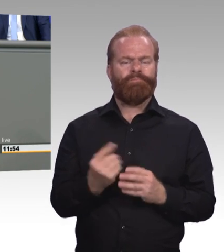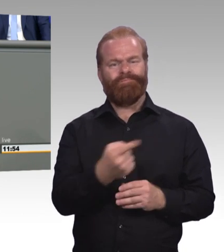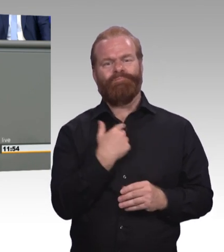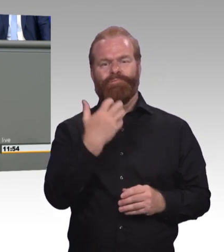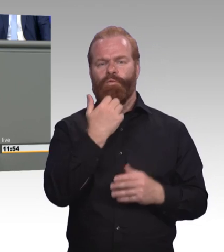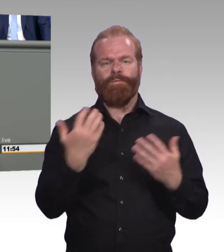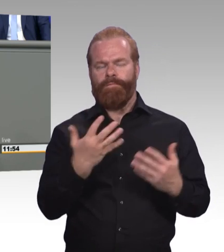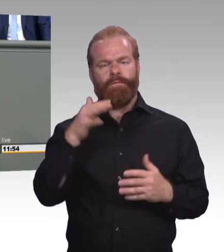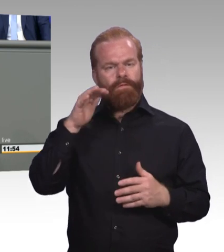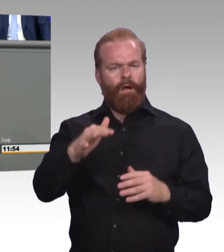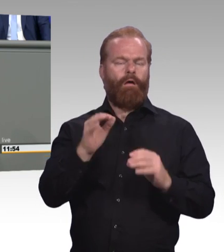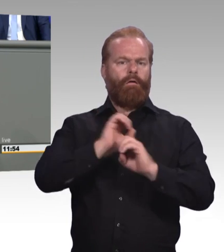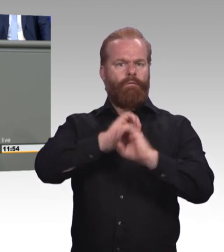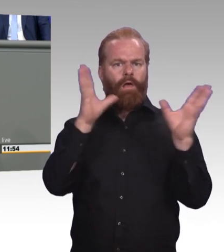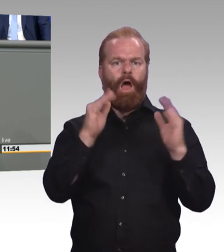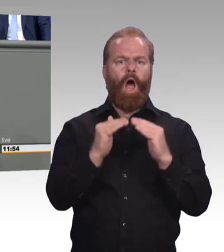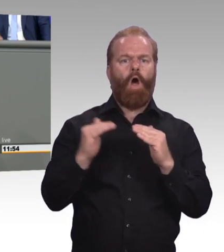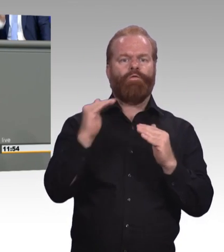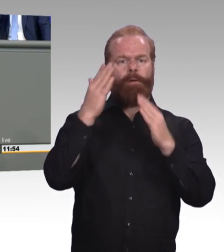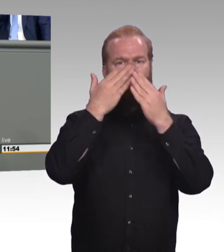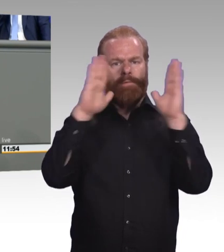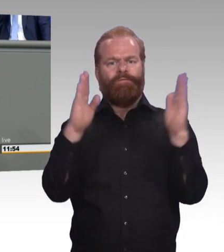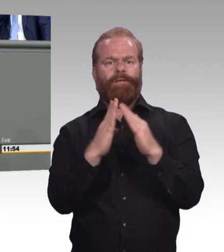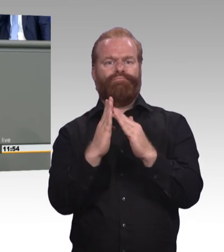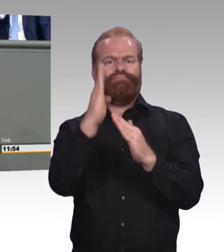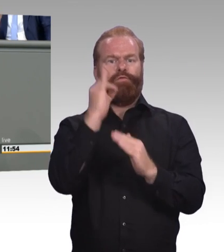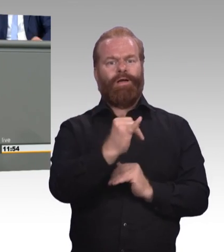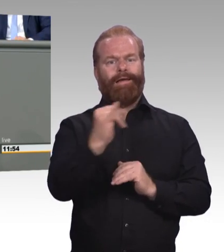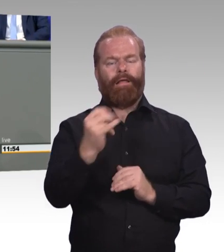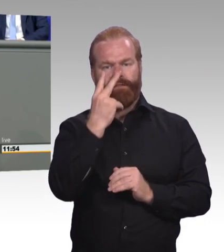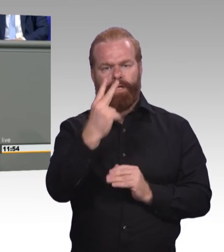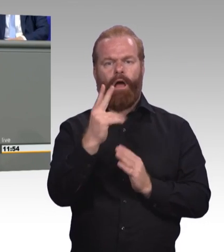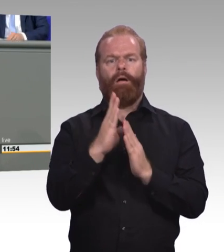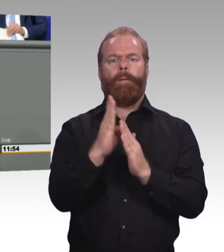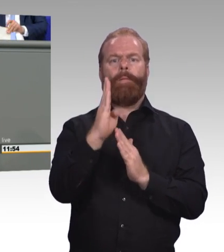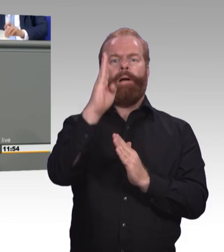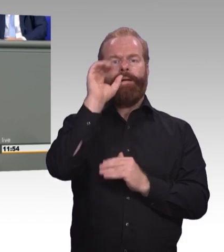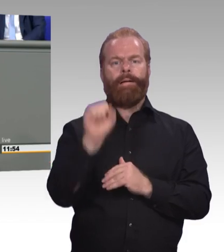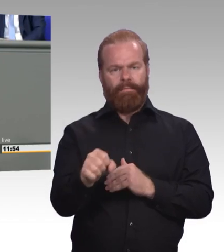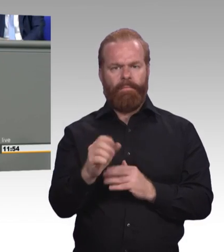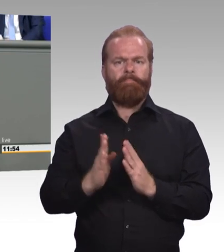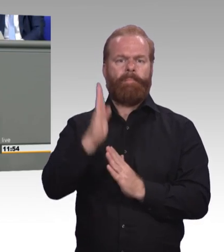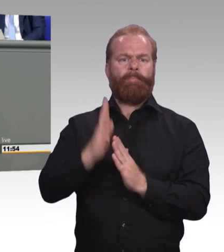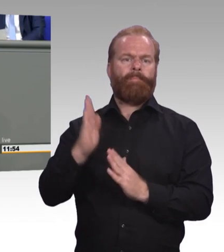bei kleinen Reförmchen und Etiketten, sondern arbeiten Sie gemeinsam mit uns an einem echten Update der beruflichen Bildung. Herzlichen Dank.